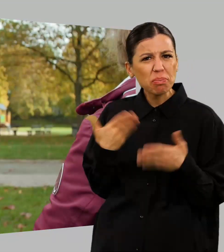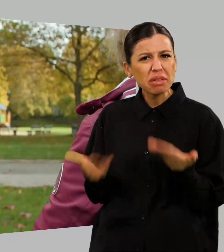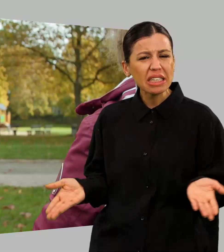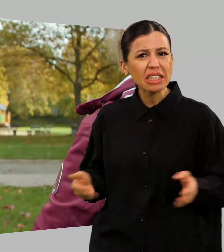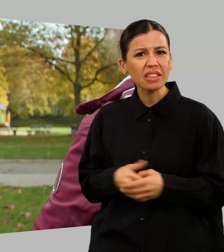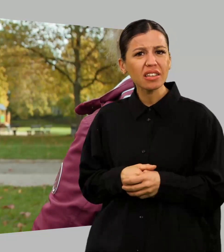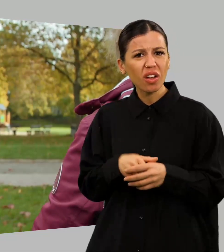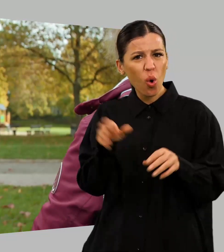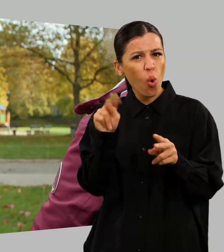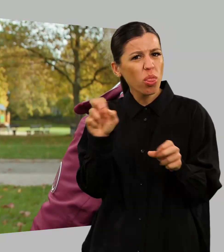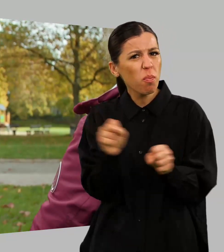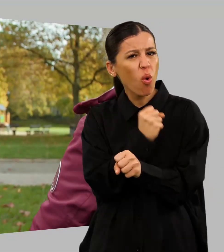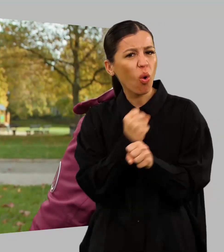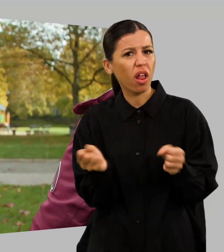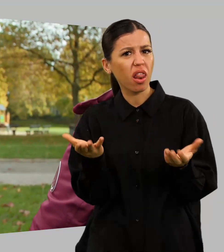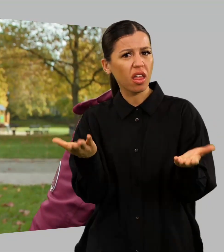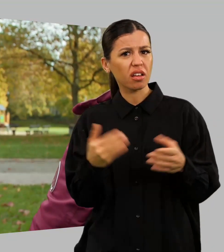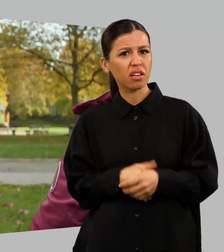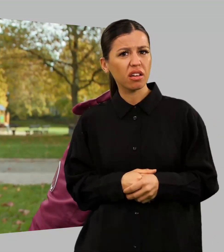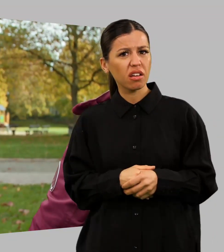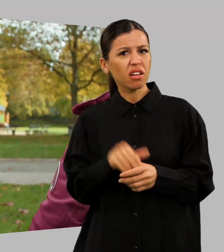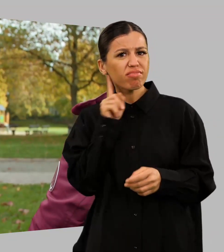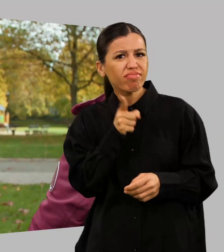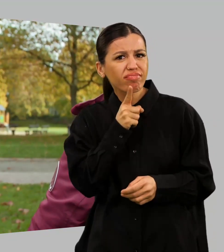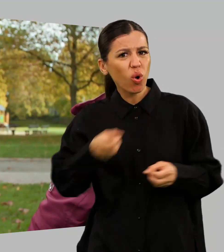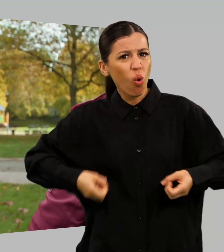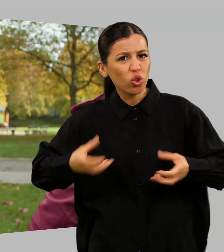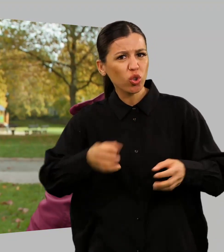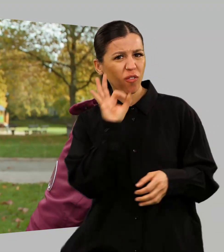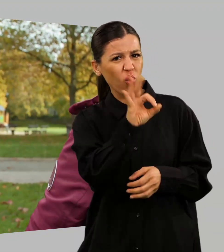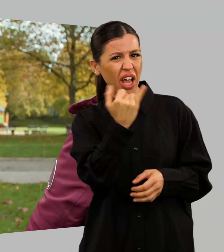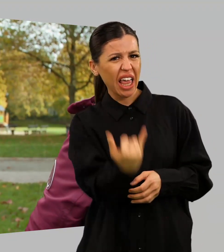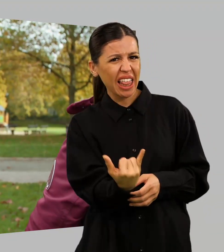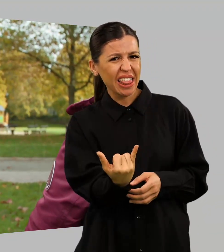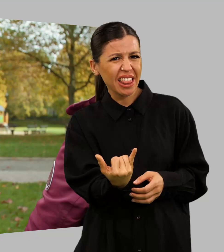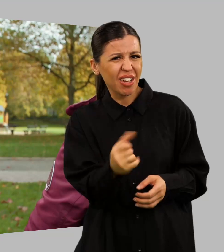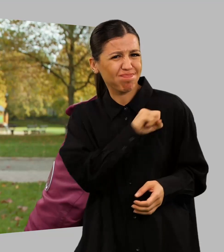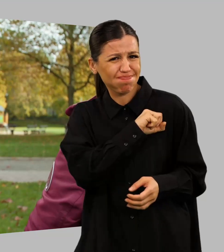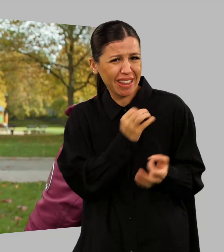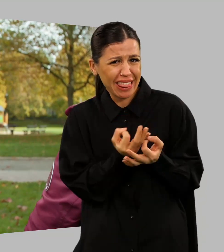Unmöglich so was. Die können dem Kind doch gar nichts bieten. Na ja...